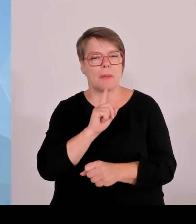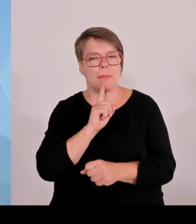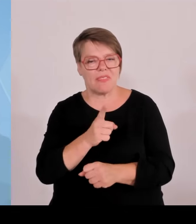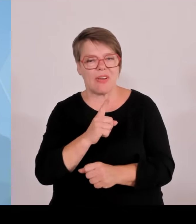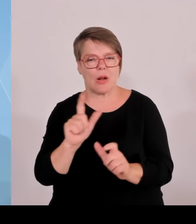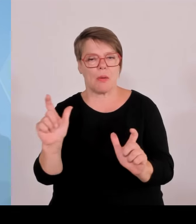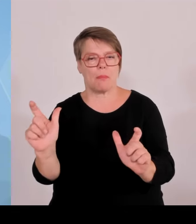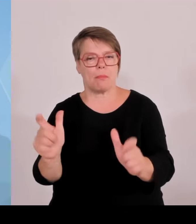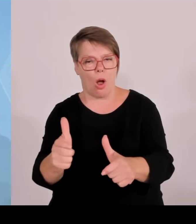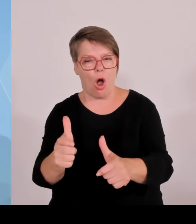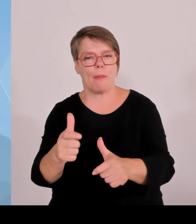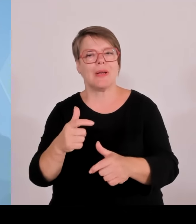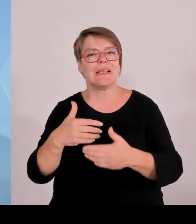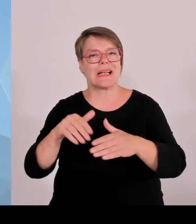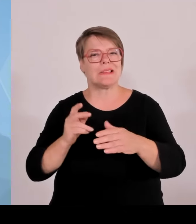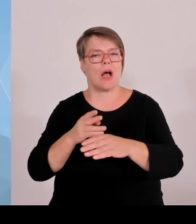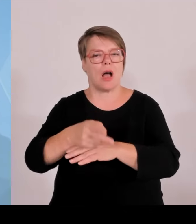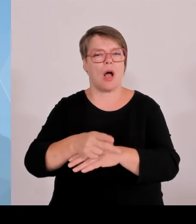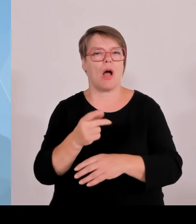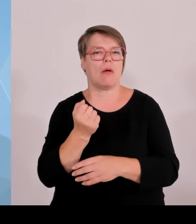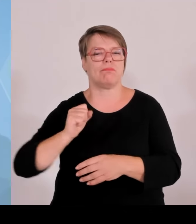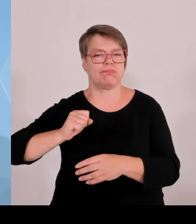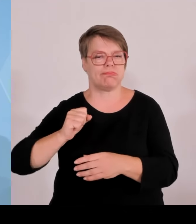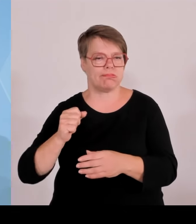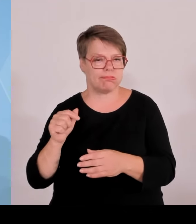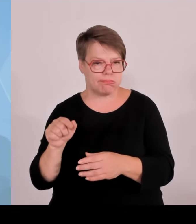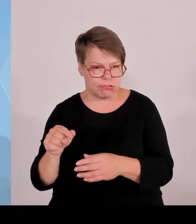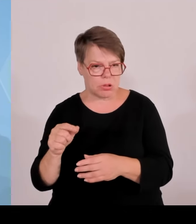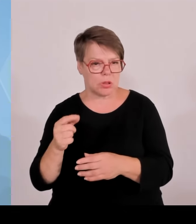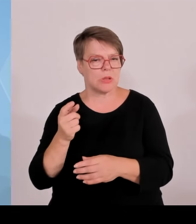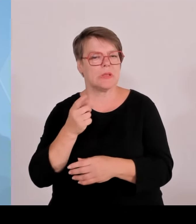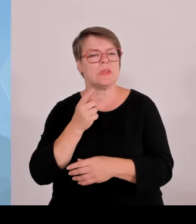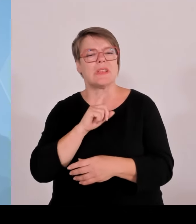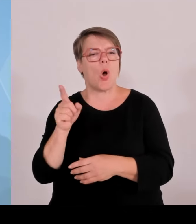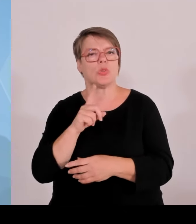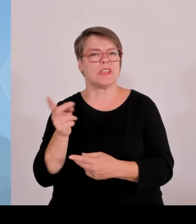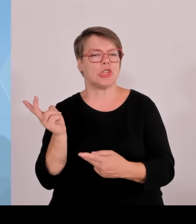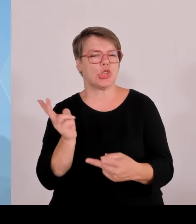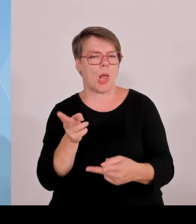Schleuser, die zu Gange sind, Menschen ins Land zu schleusen und sich kriminell zu betätigen.